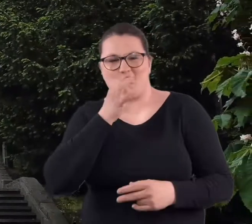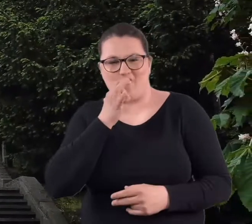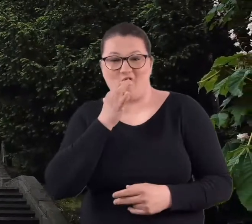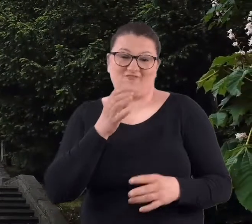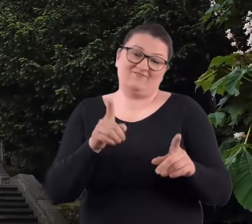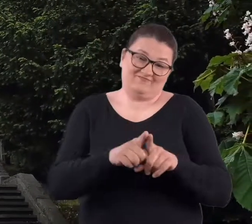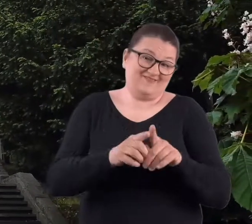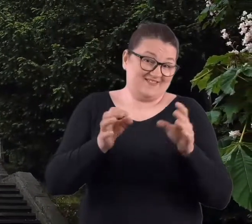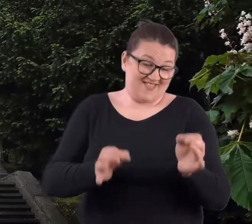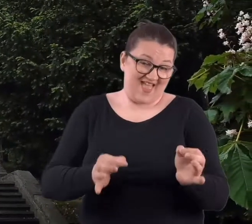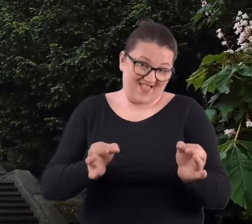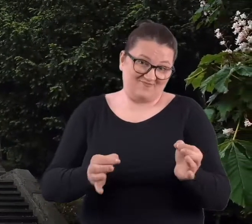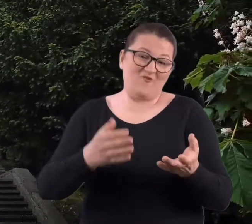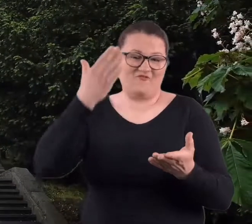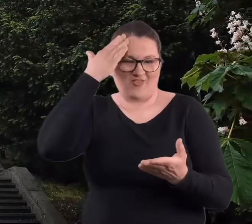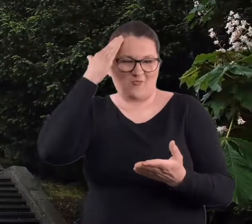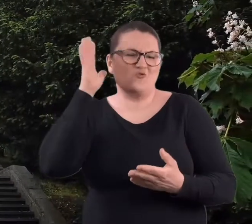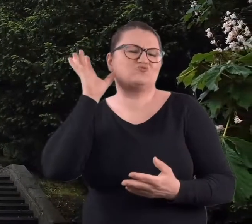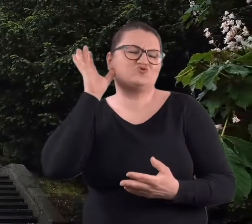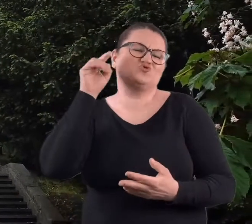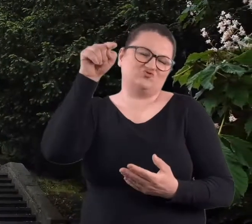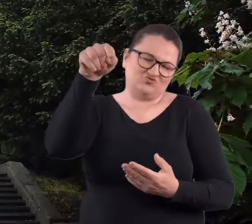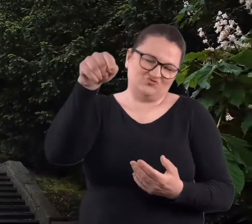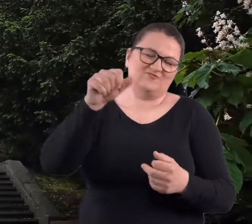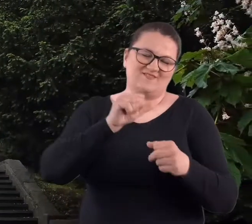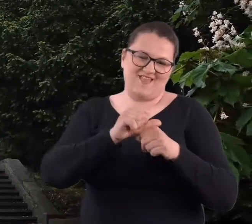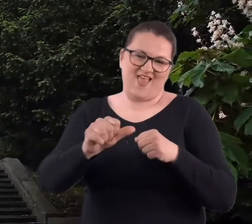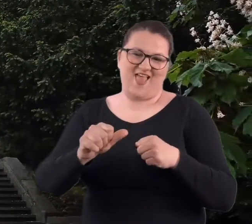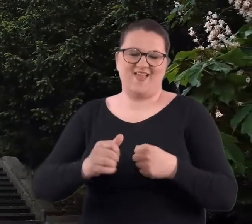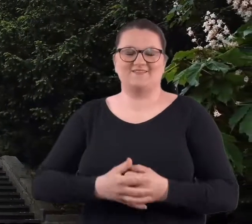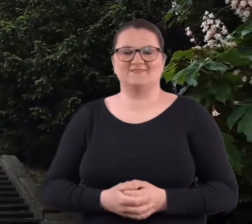No i obecnie, bo wiadomo, że od czasu do czasu coś tam się dzieje,